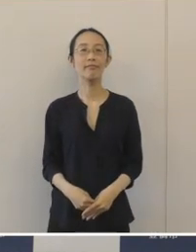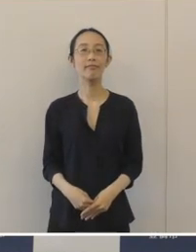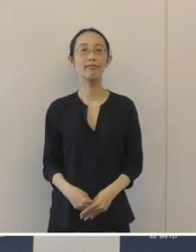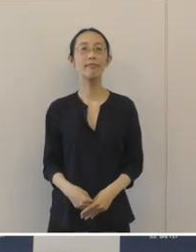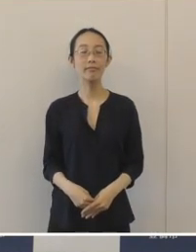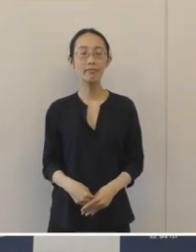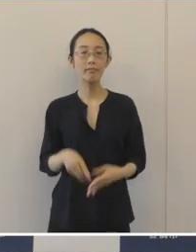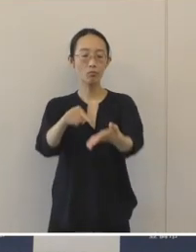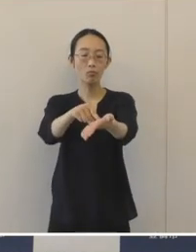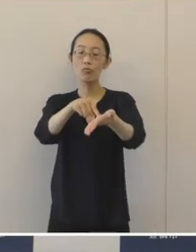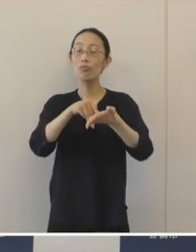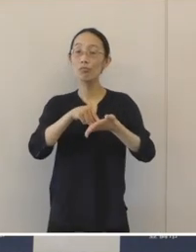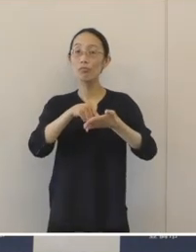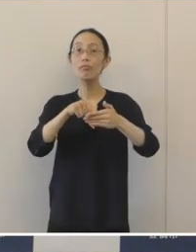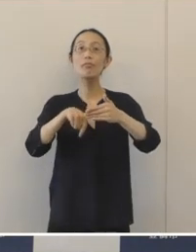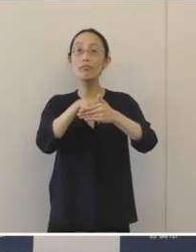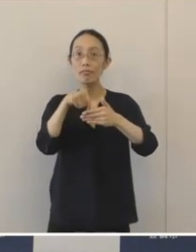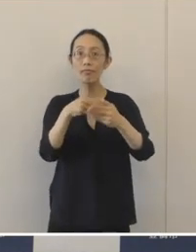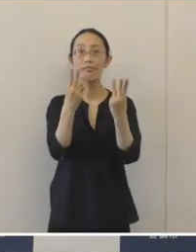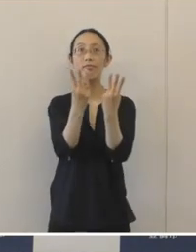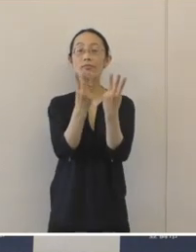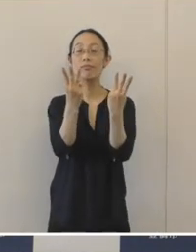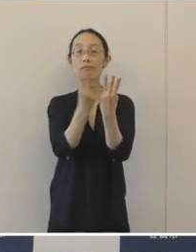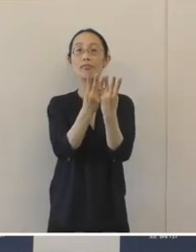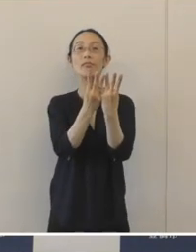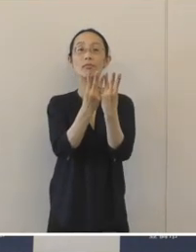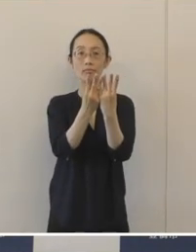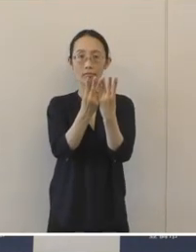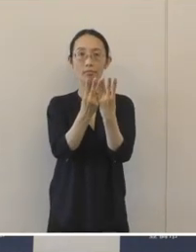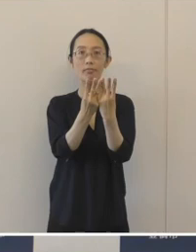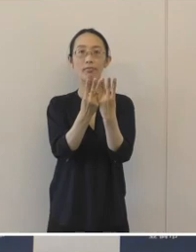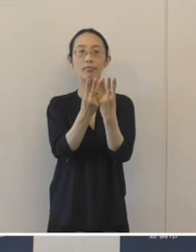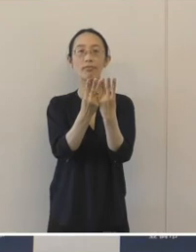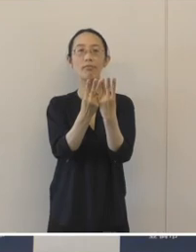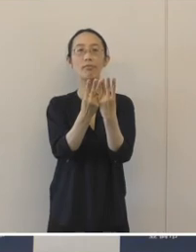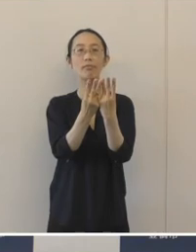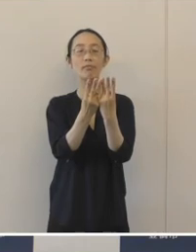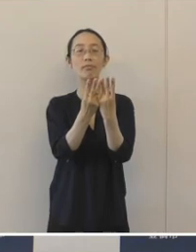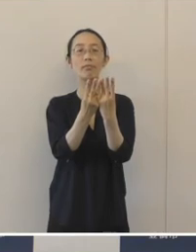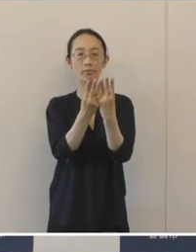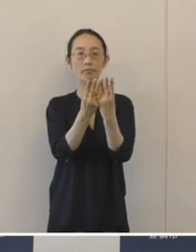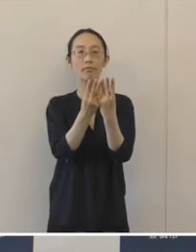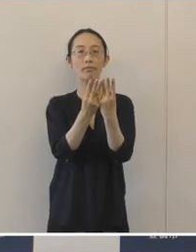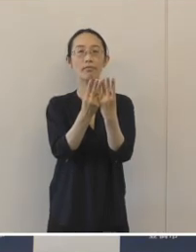応募件数は6月1日から15日と大変短い期間でありましたが